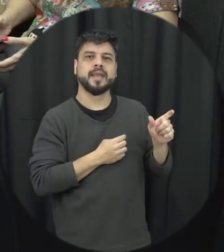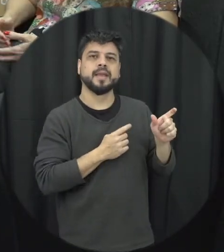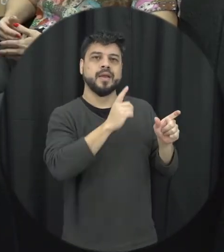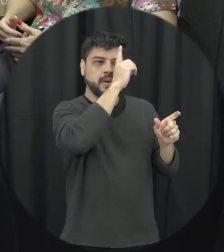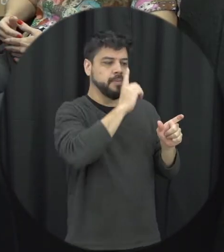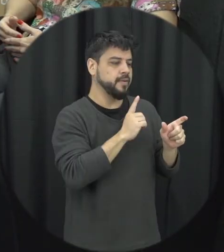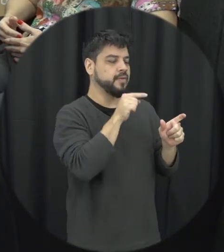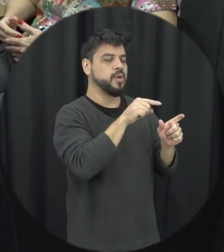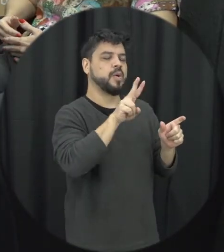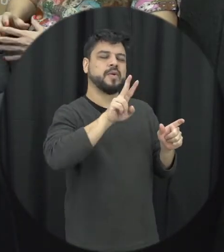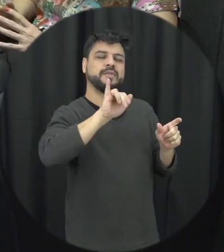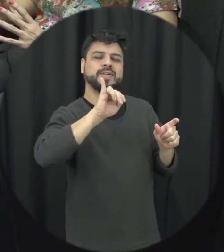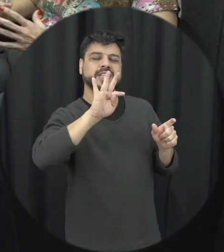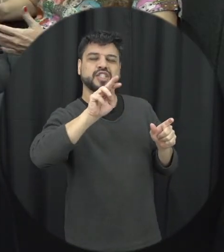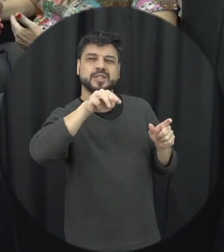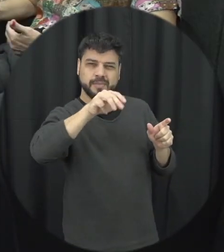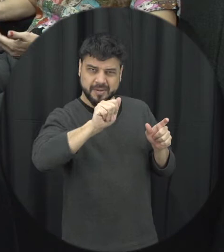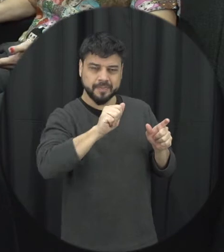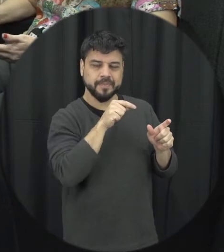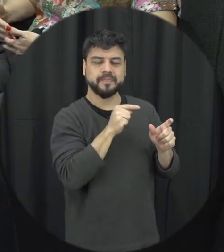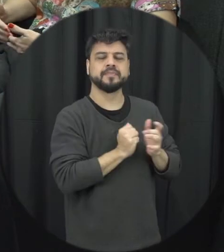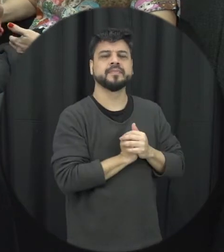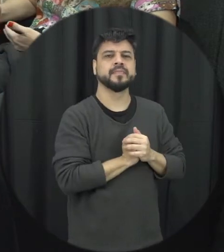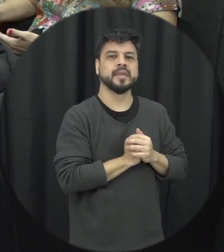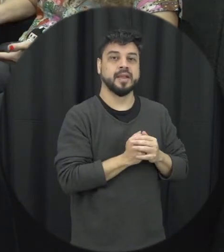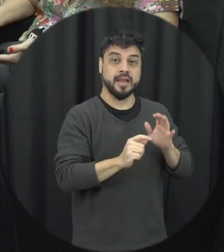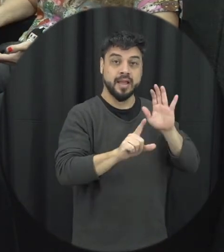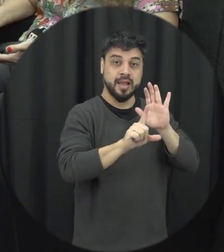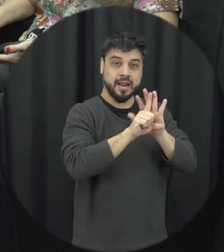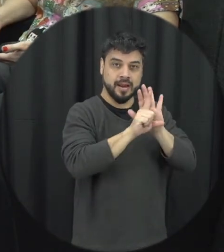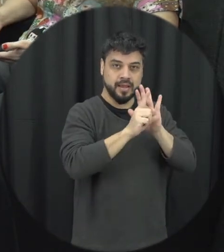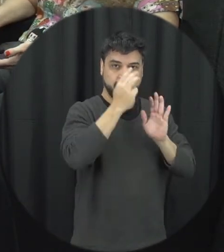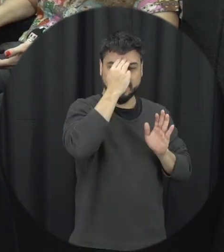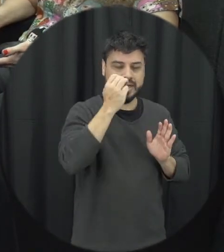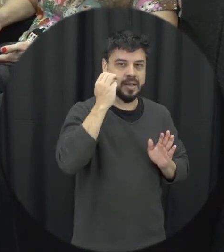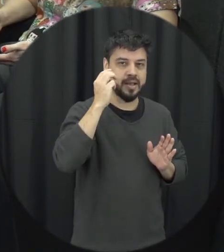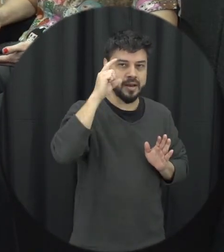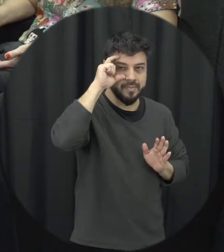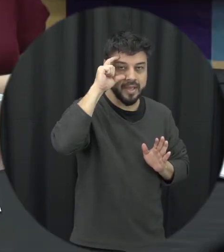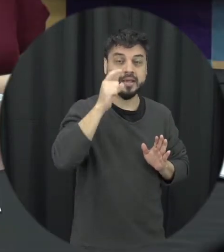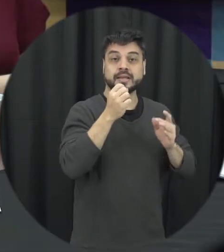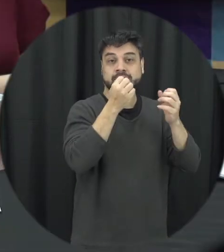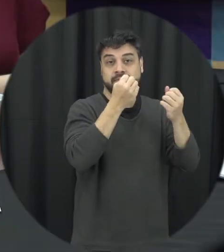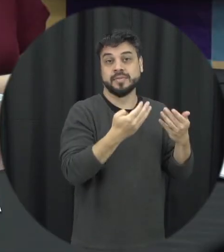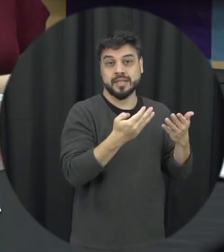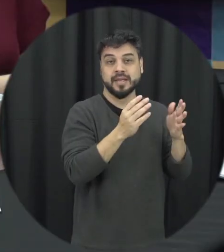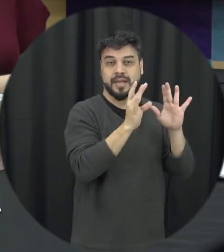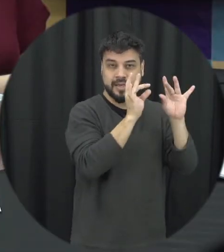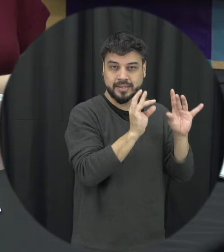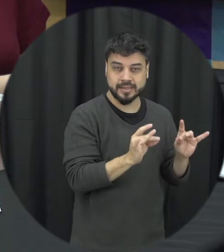que ela ainda tem ela tem na sua descrição claramente que qualquer mulher ela pode ser